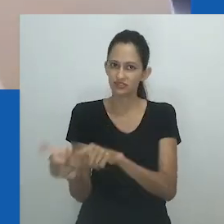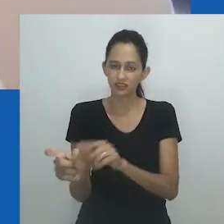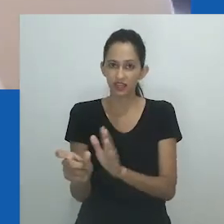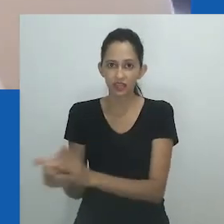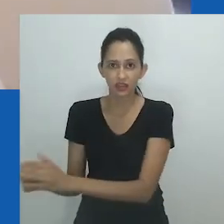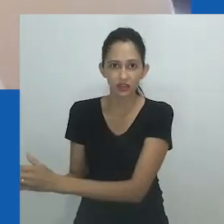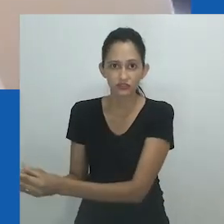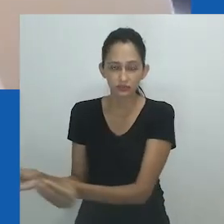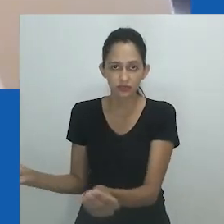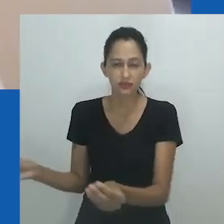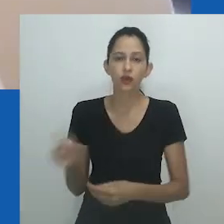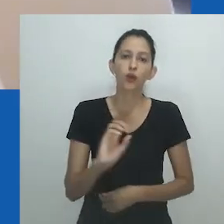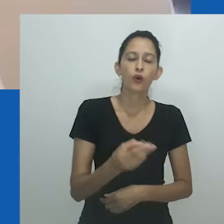Obrigada.